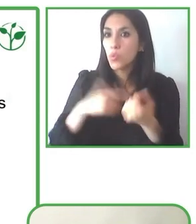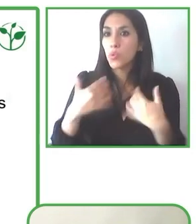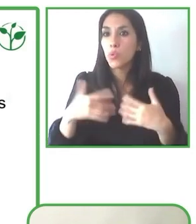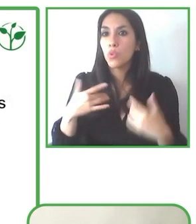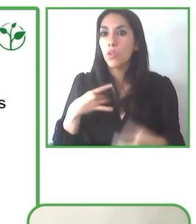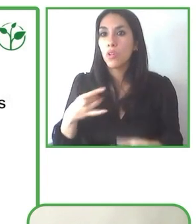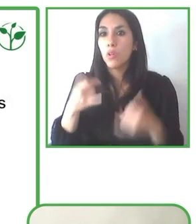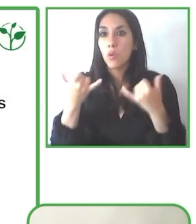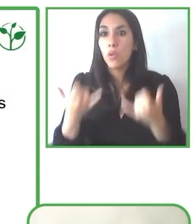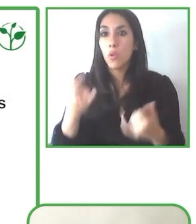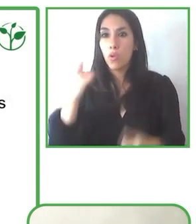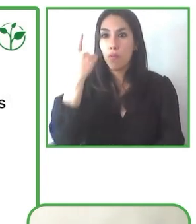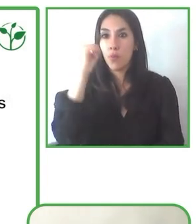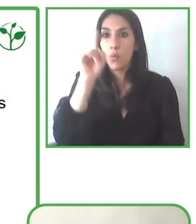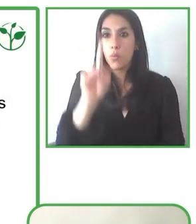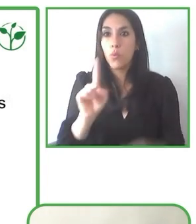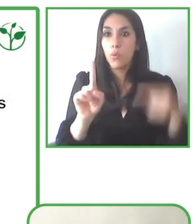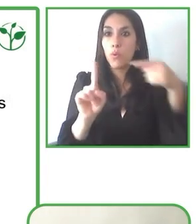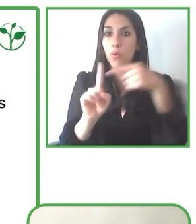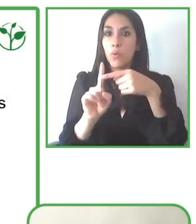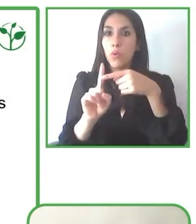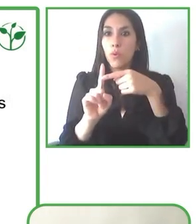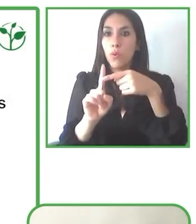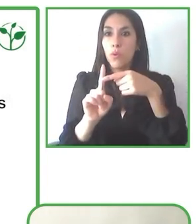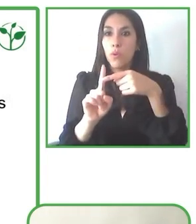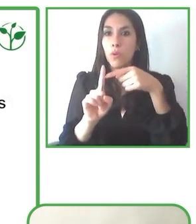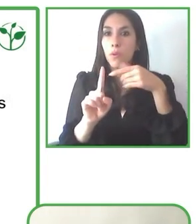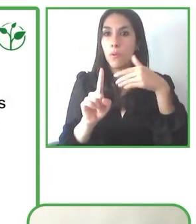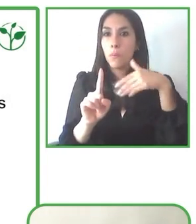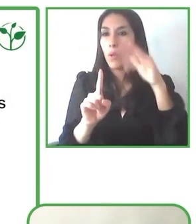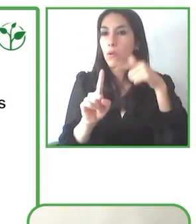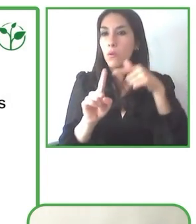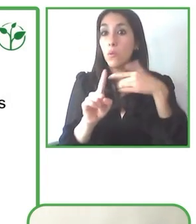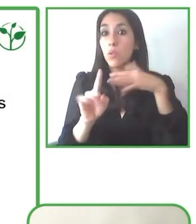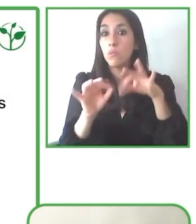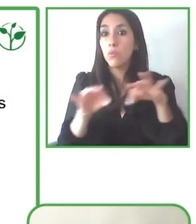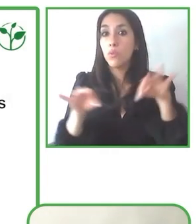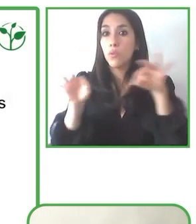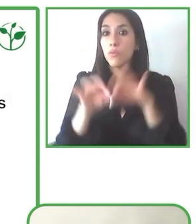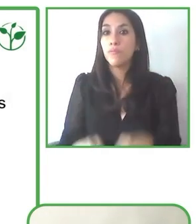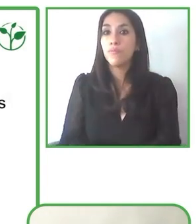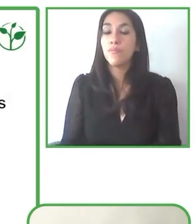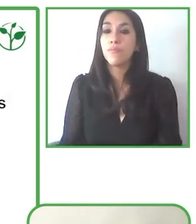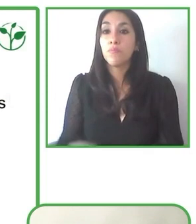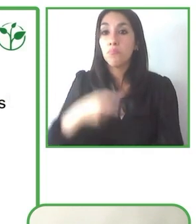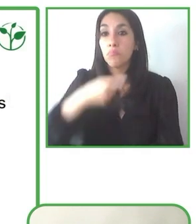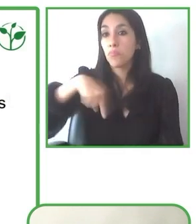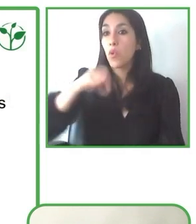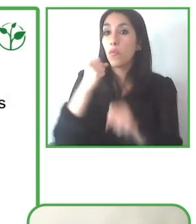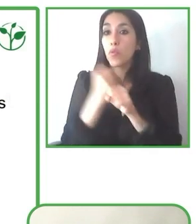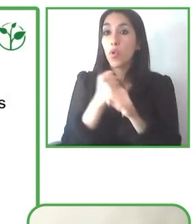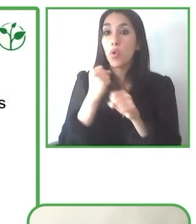turismo con discapacidades, para personas con discapacidades, para que cualquier persona pueda viajar a cualquier lugar.